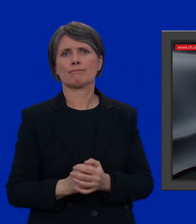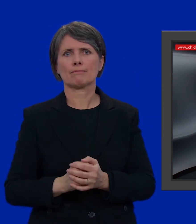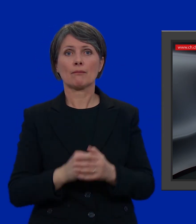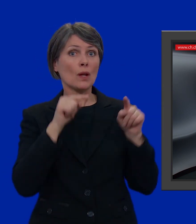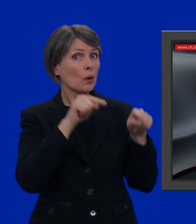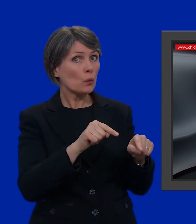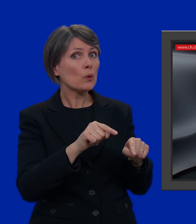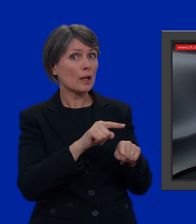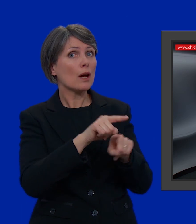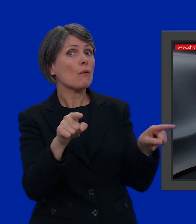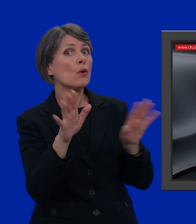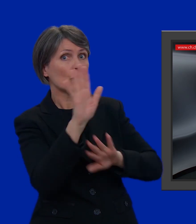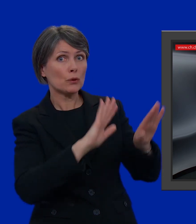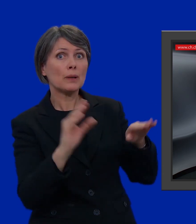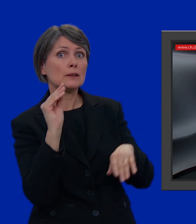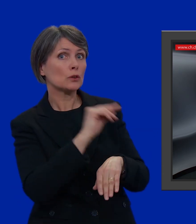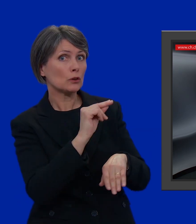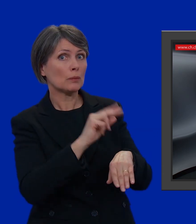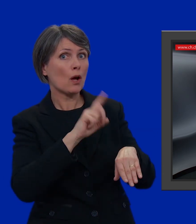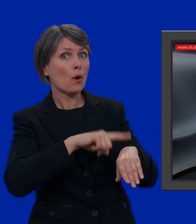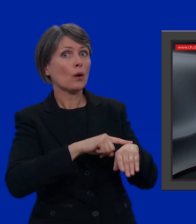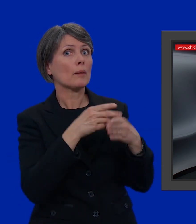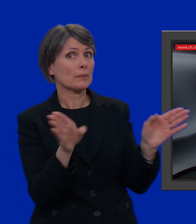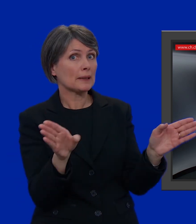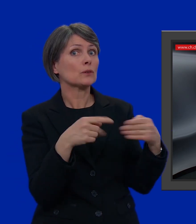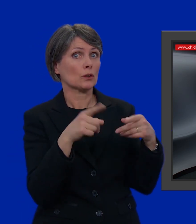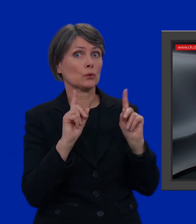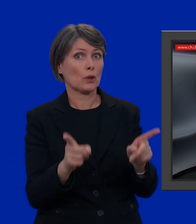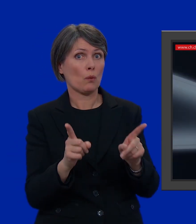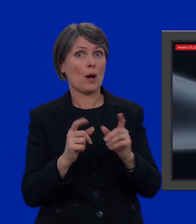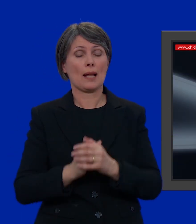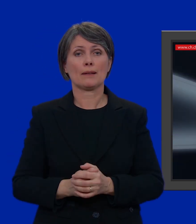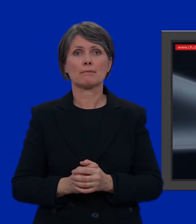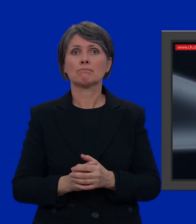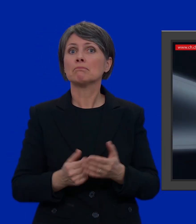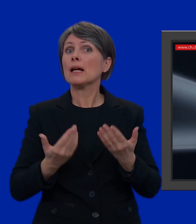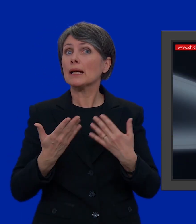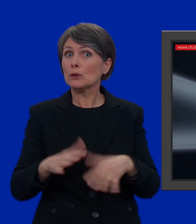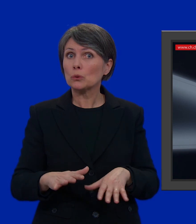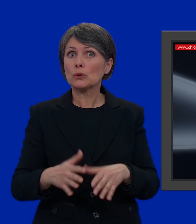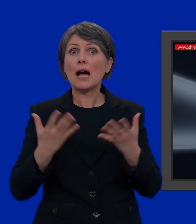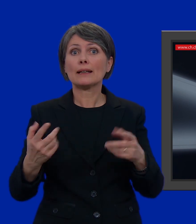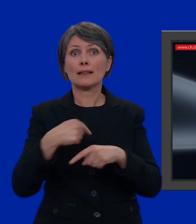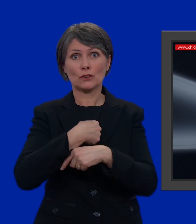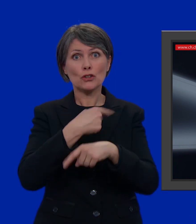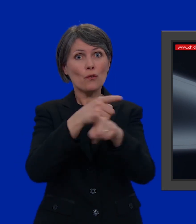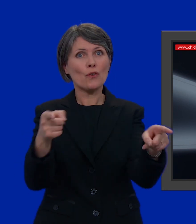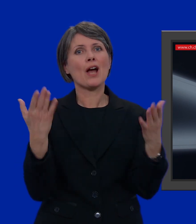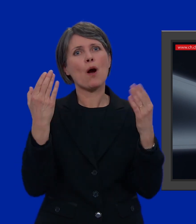In questo caso, informatevi sugli orari di apertura e di chiusura del seggio. Direi che è tutto. Ora non mi resta che augurarvi un buon voto!